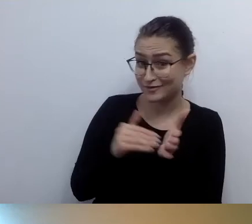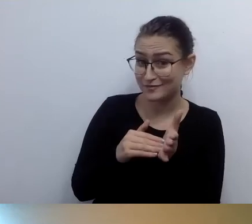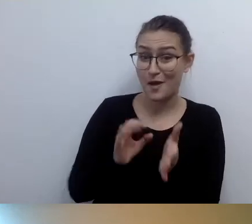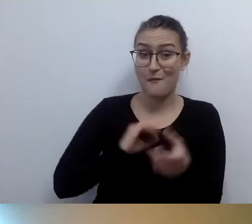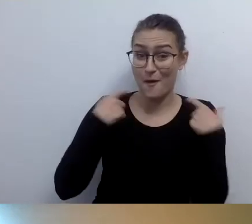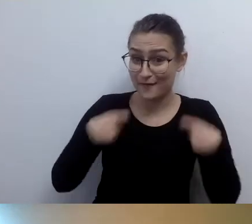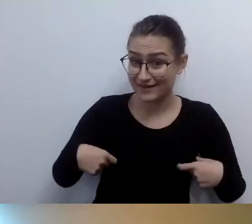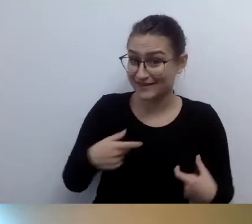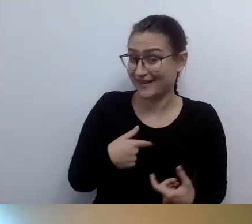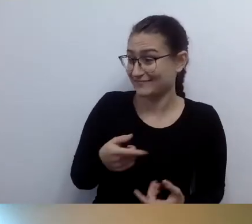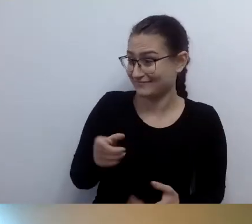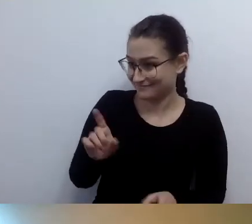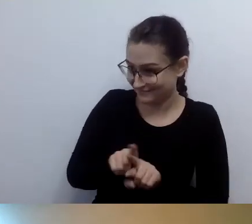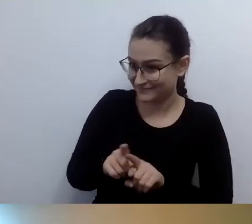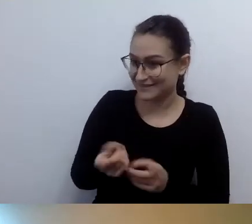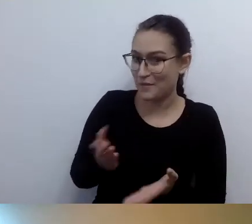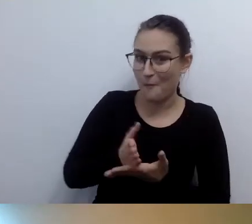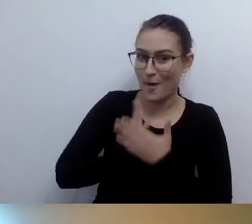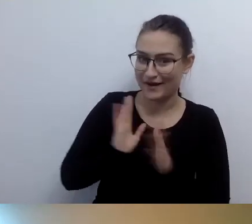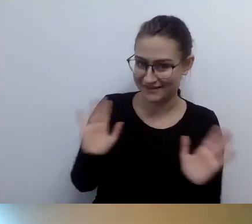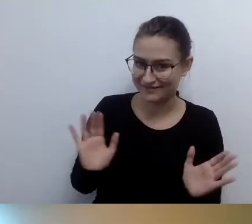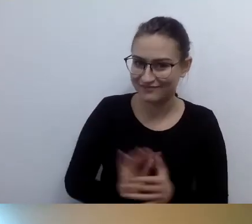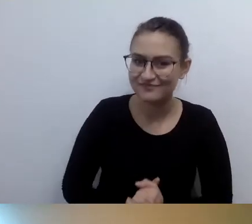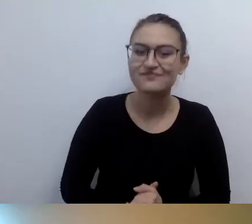Bariera architektoniczna nie jest przeszkodą dla osoby niewidomej.